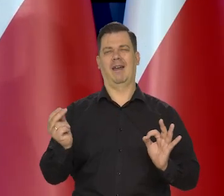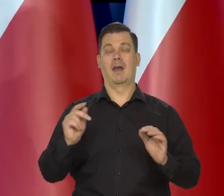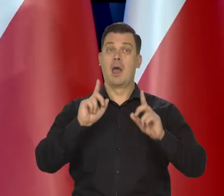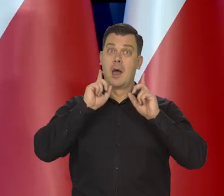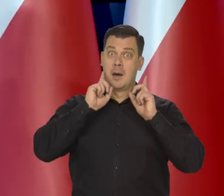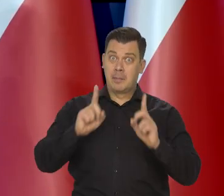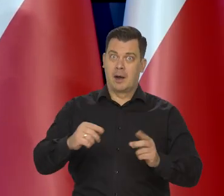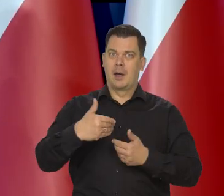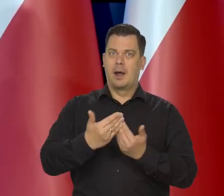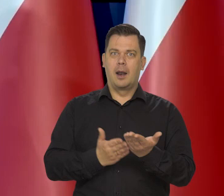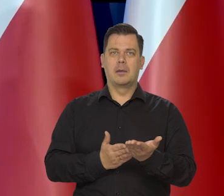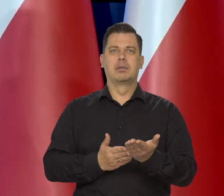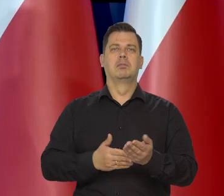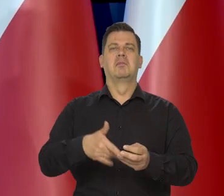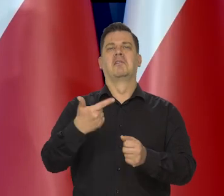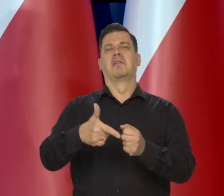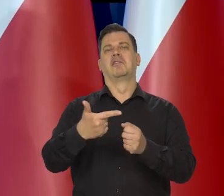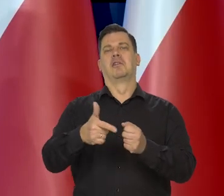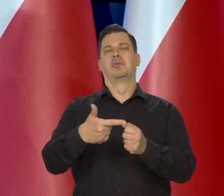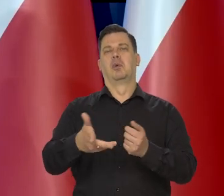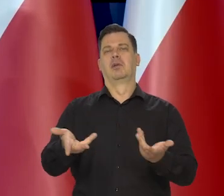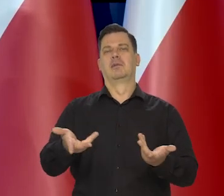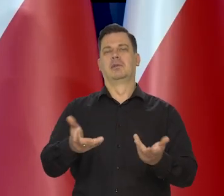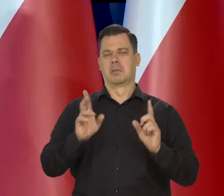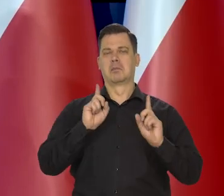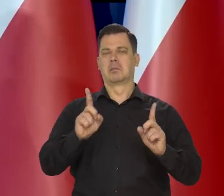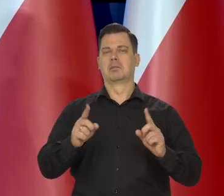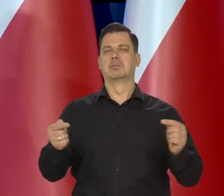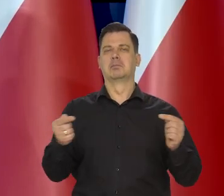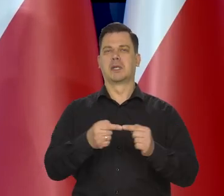Bo prawdziwy chleb to kosztuje 20 ileś złotych czy coś.